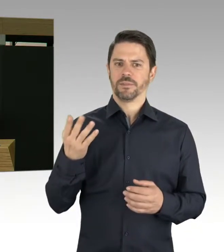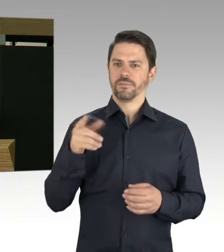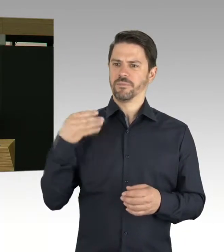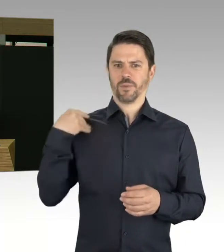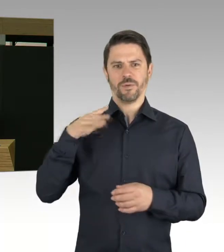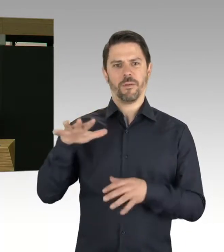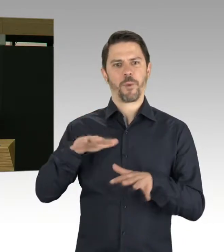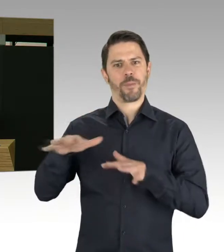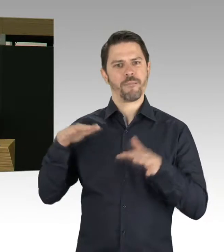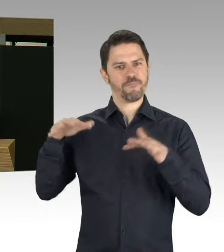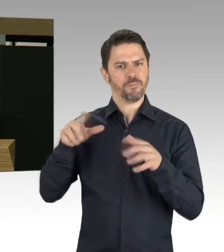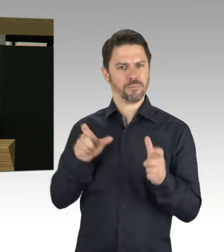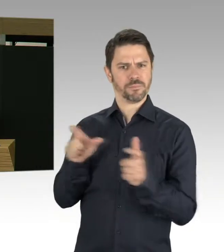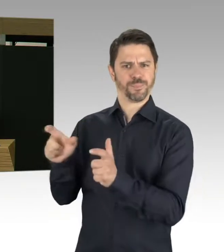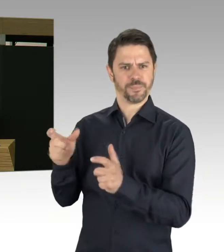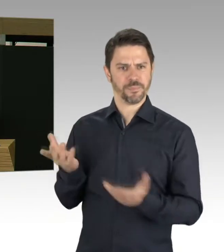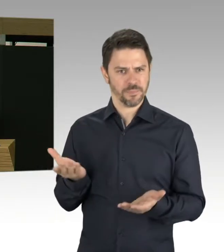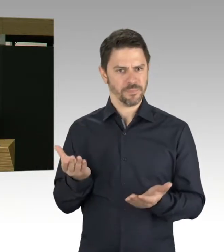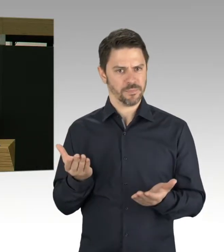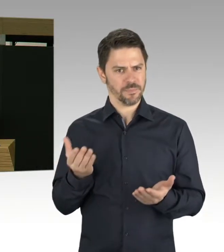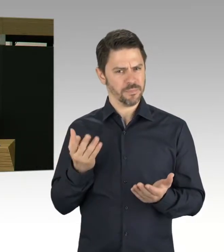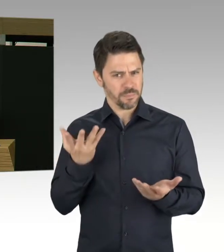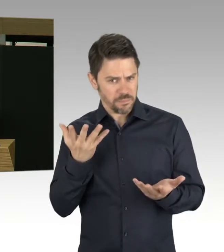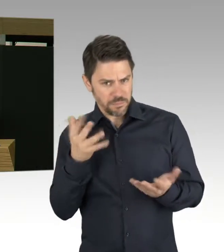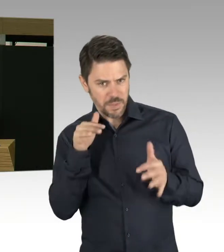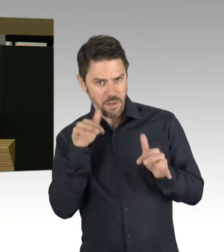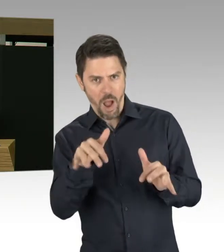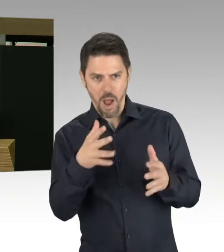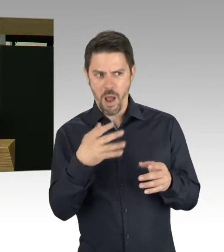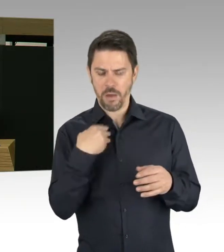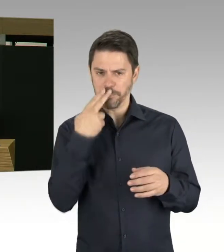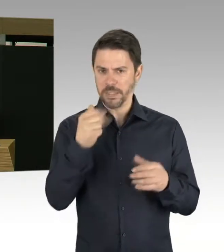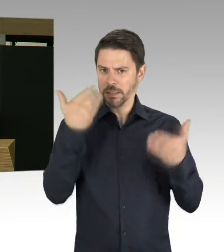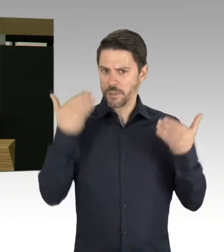und Einschätzungen zwischen „nicht so dramatisch“